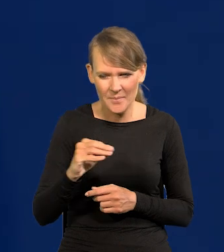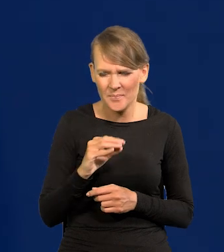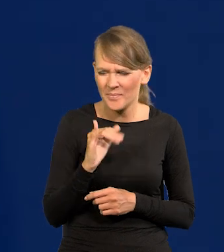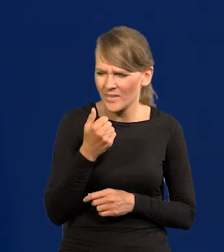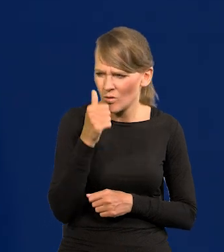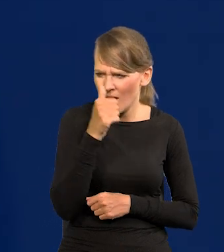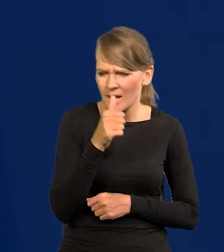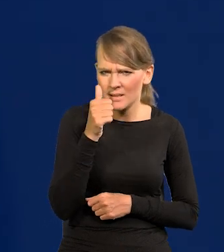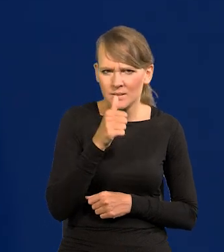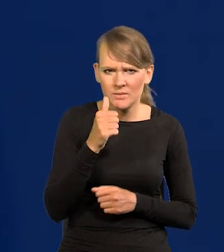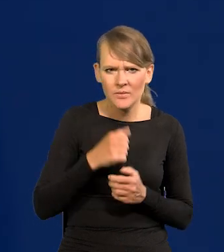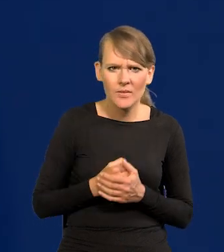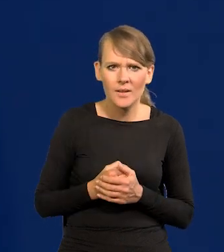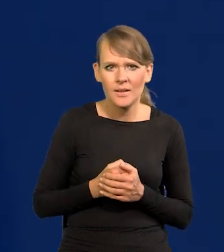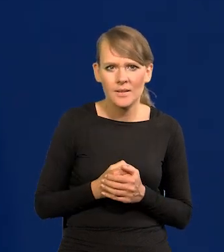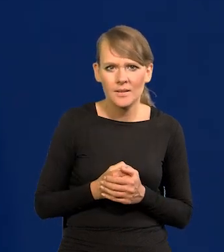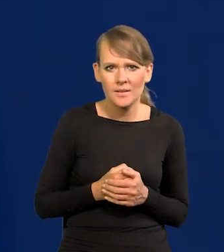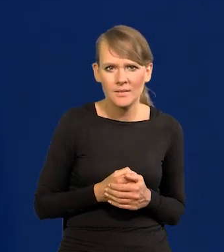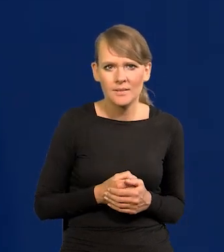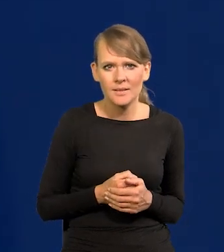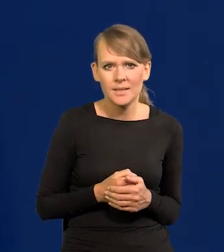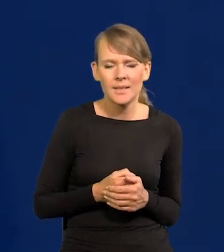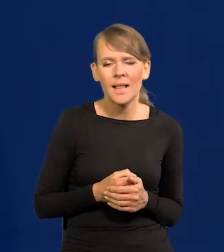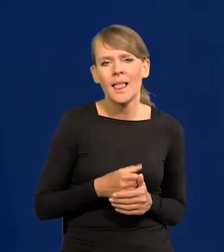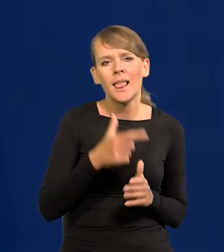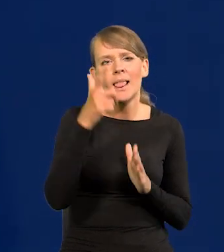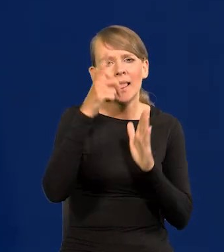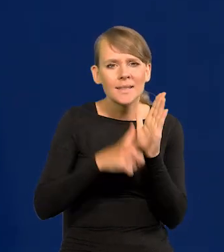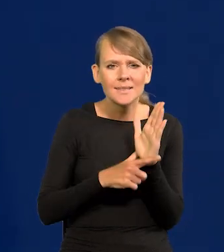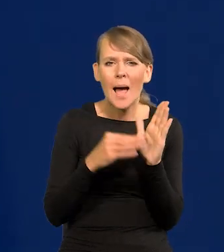Jak to się nazywa? Lista praktyk dobrego?